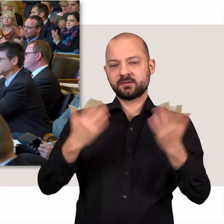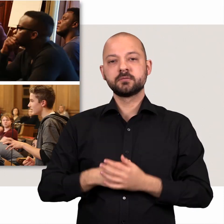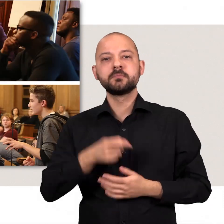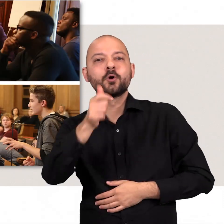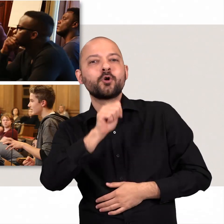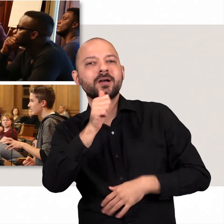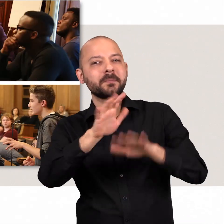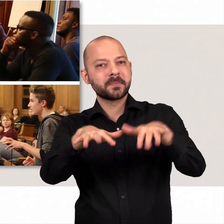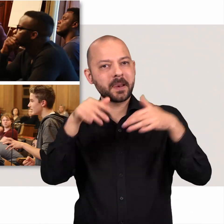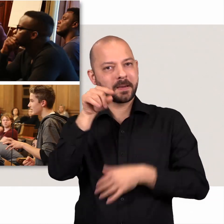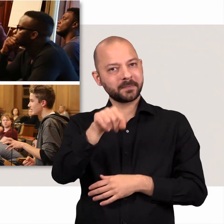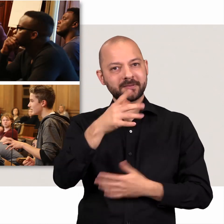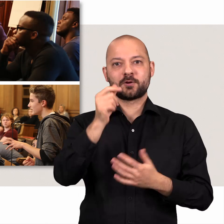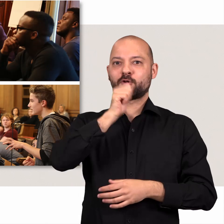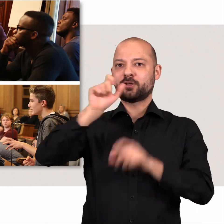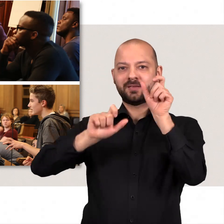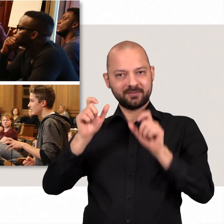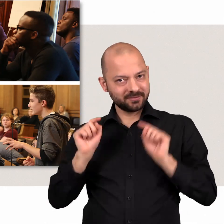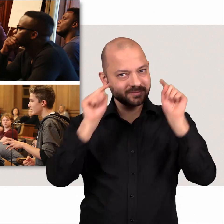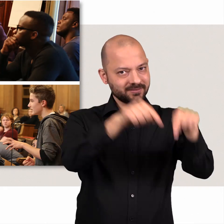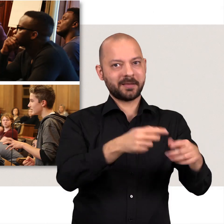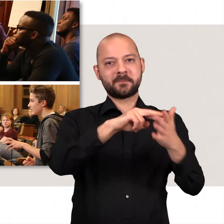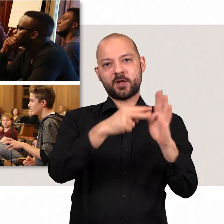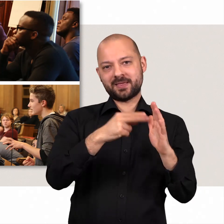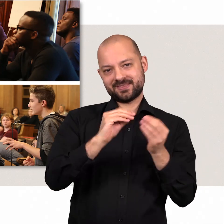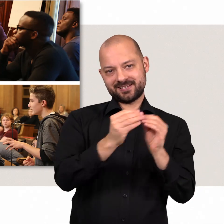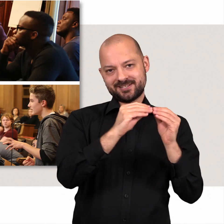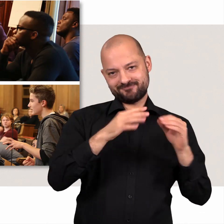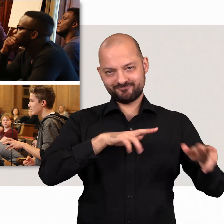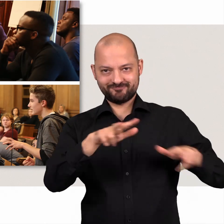Bei „Jugend im Parlament“ machen Jugendliche im Plenarsaal Politik.